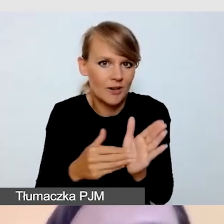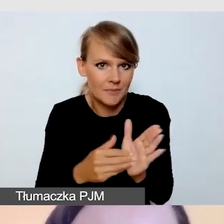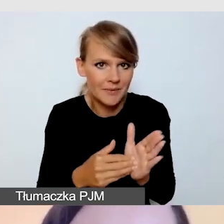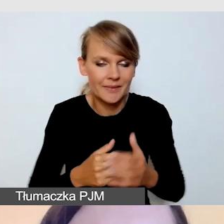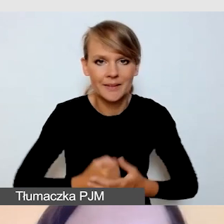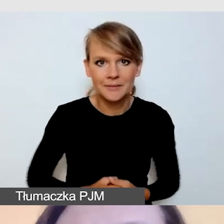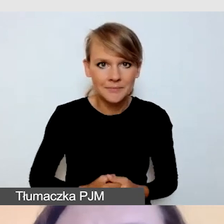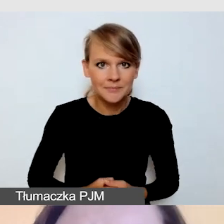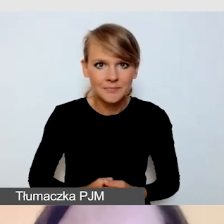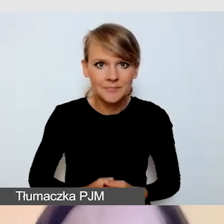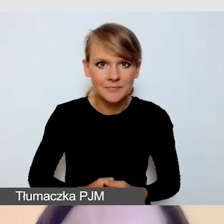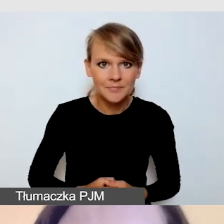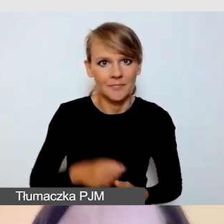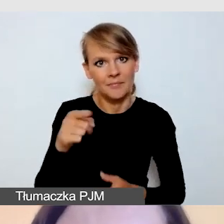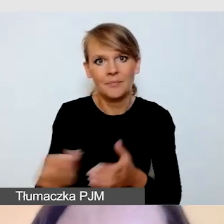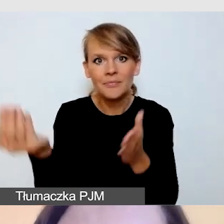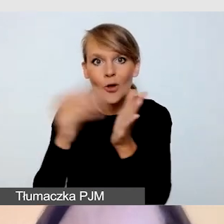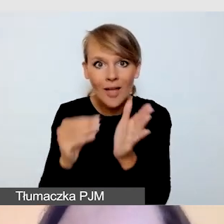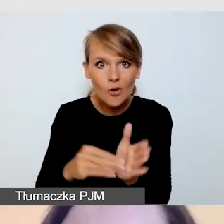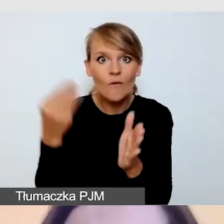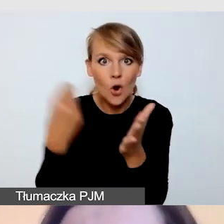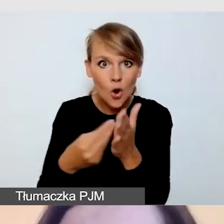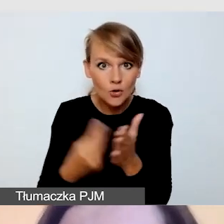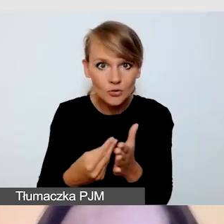Te dodatkowe koszty musimy uwzględnić.